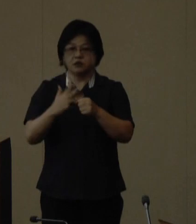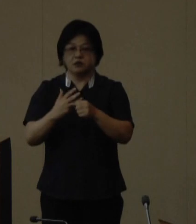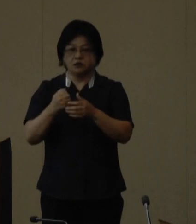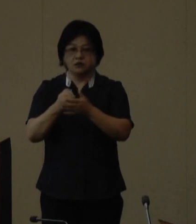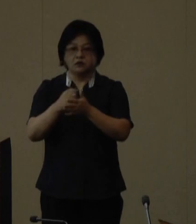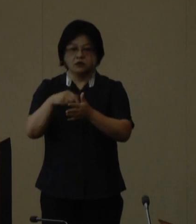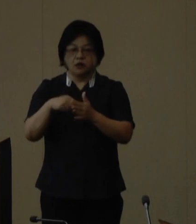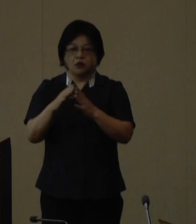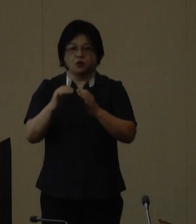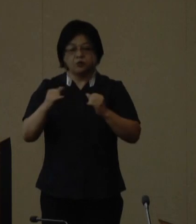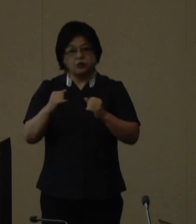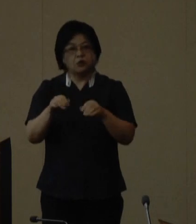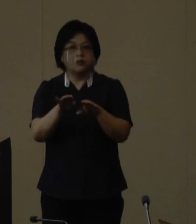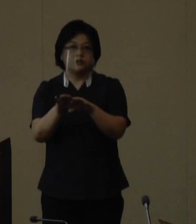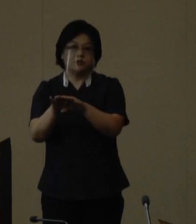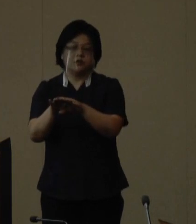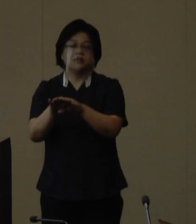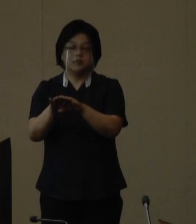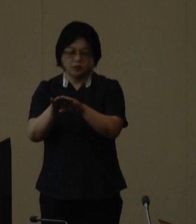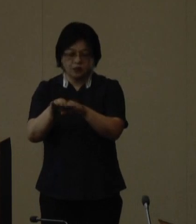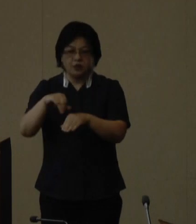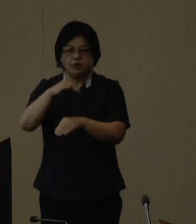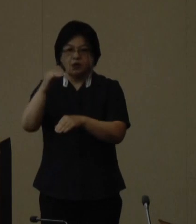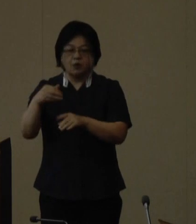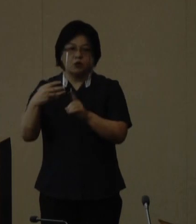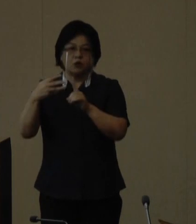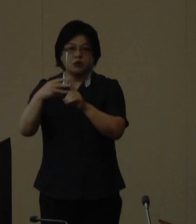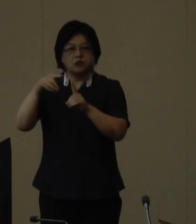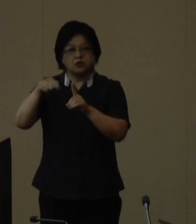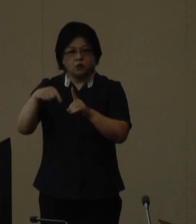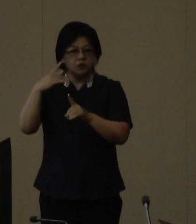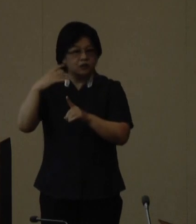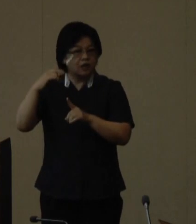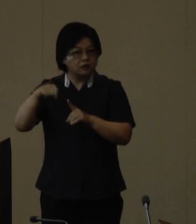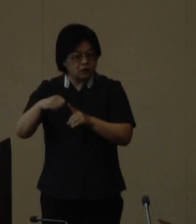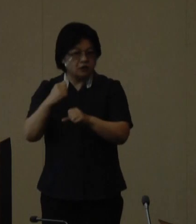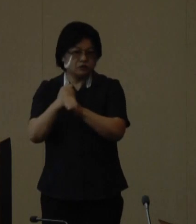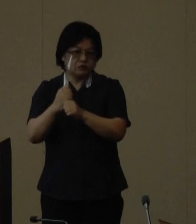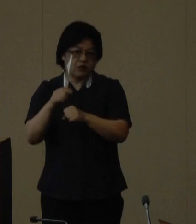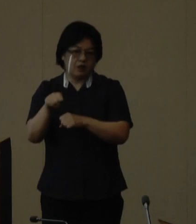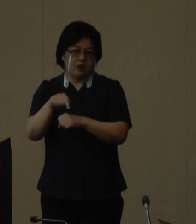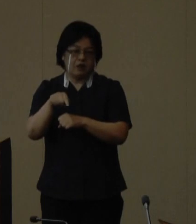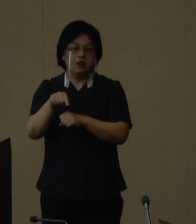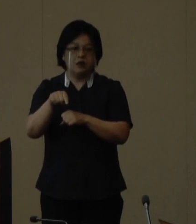国民の祝日である山の日を記念して開催 されるもので山の恵みに感謝すると